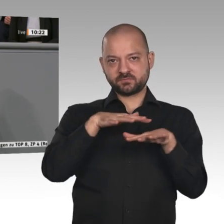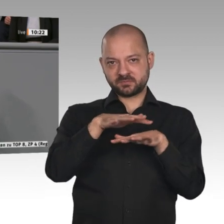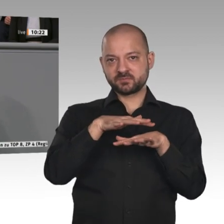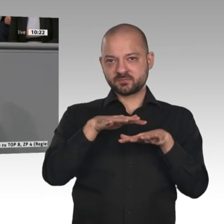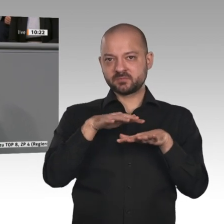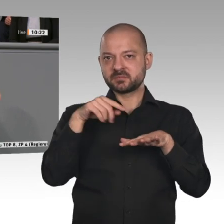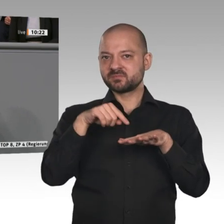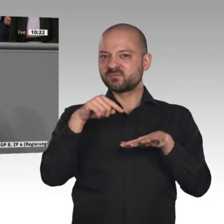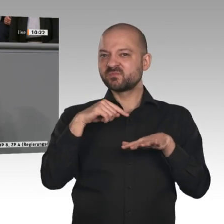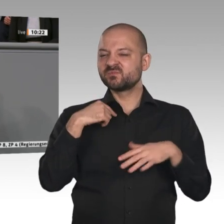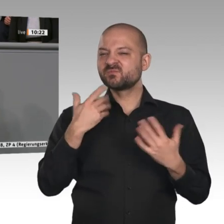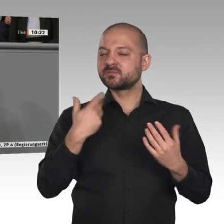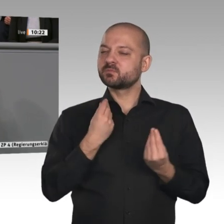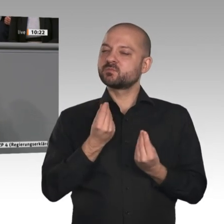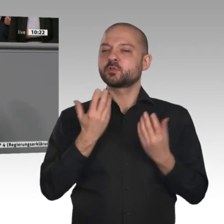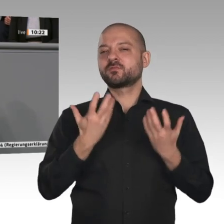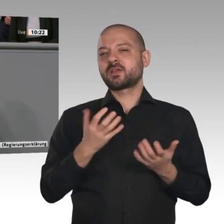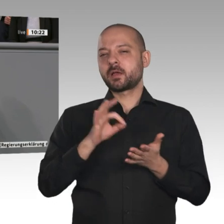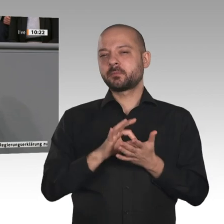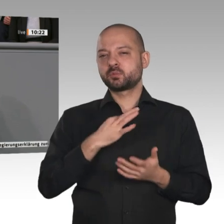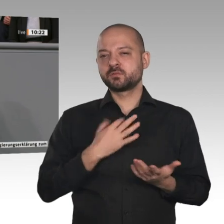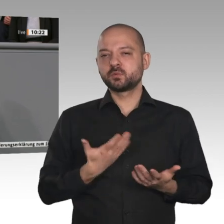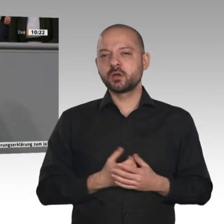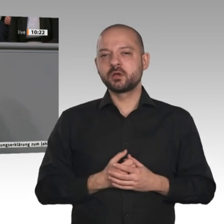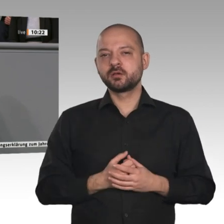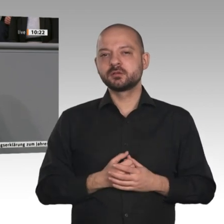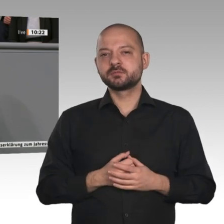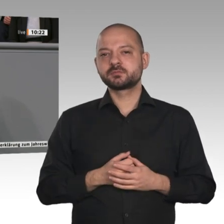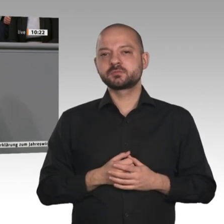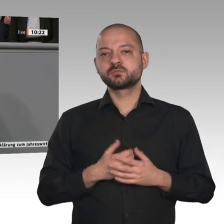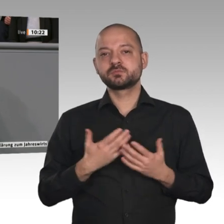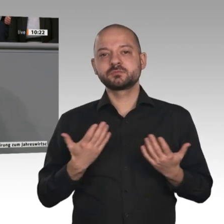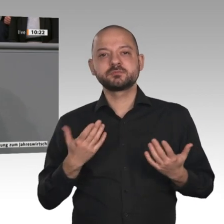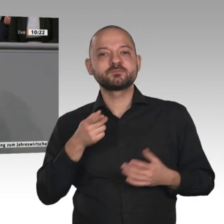bekannt sind, identifiziert und verbunden: Siemens, Bayer, VW usw. Aber das Rückgrat